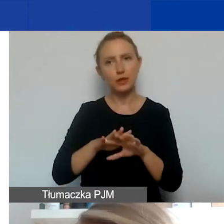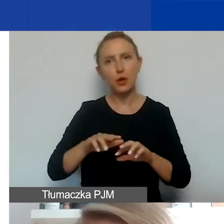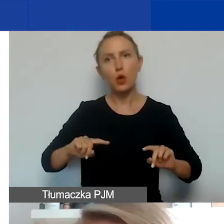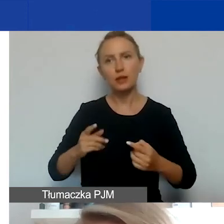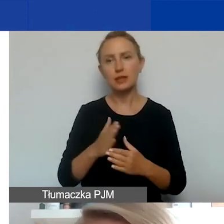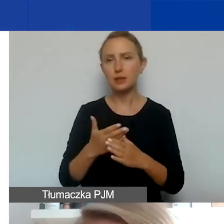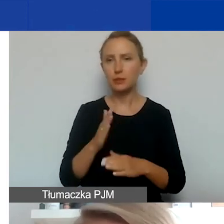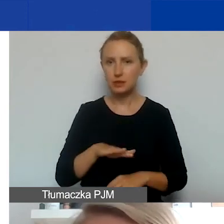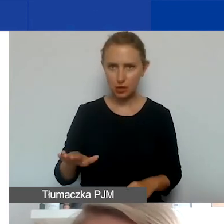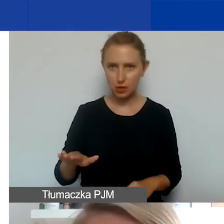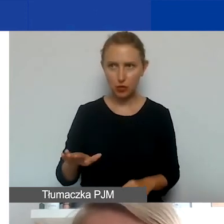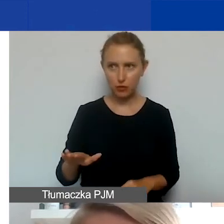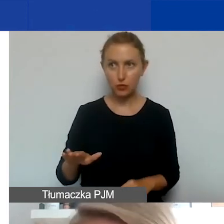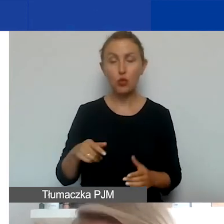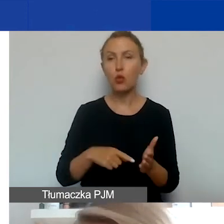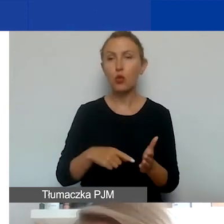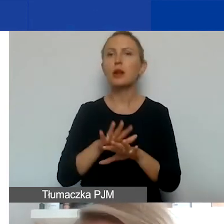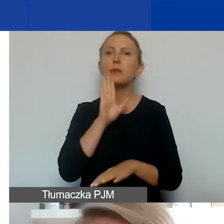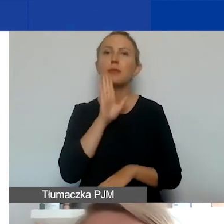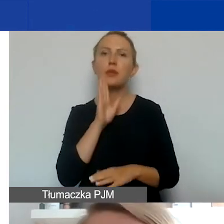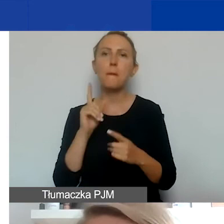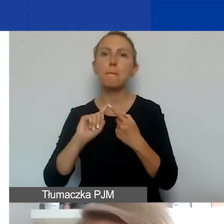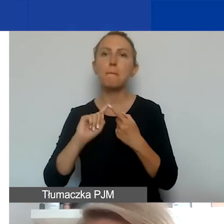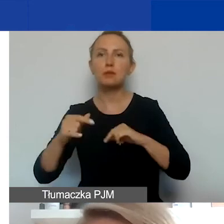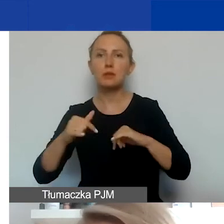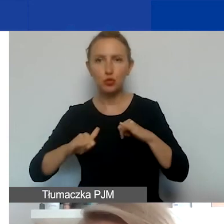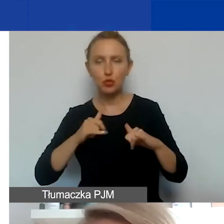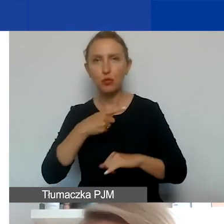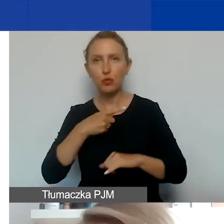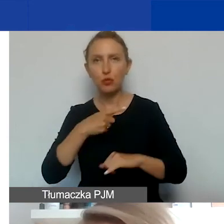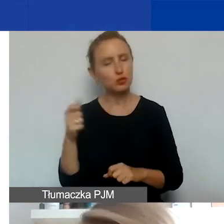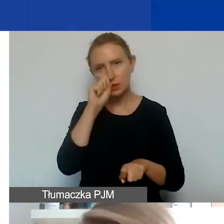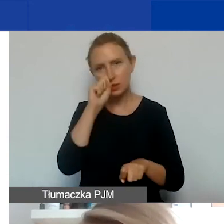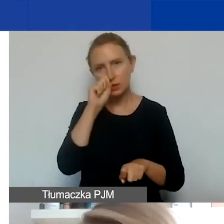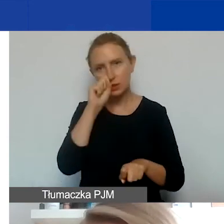są traktowane po prostu jako podmiot pozarządowy i musicie sprawdzić, gdzie są zarejestrowane,